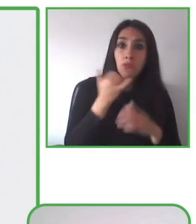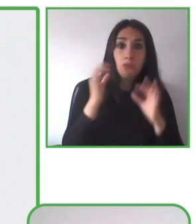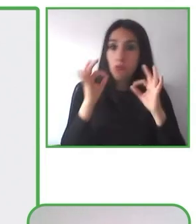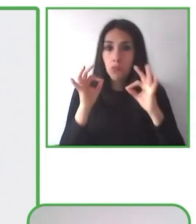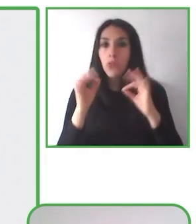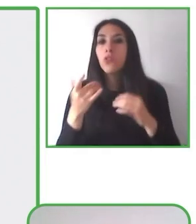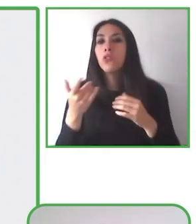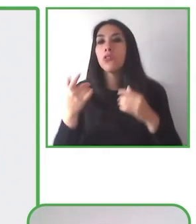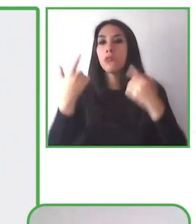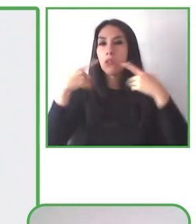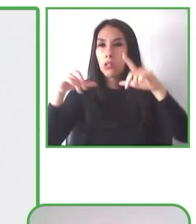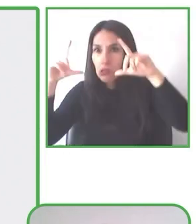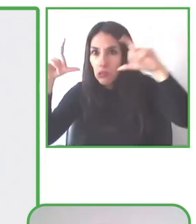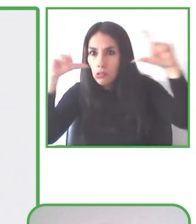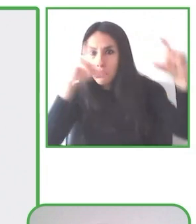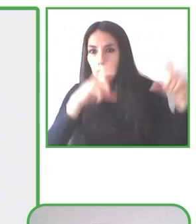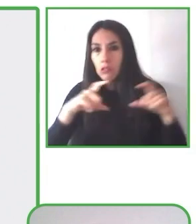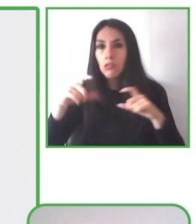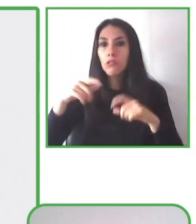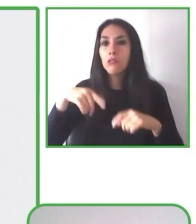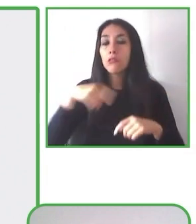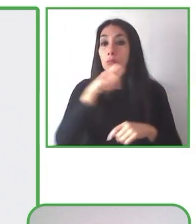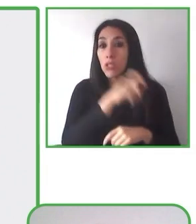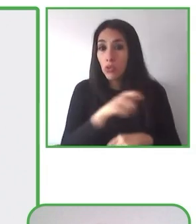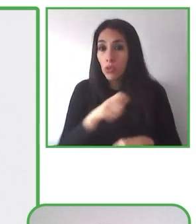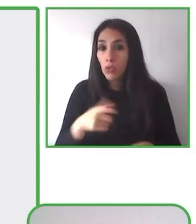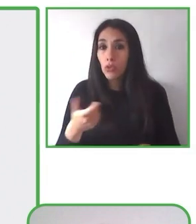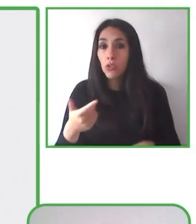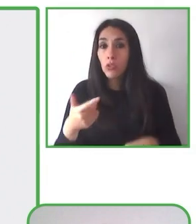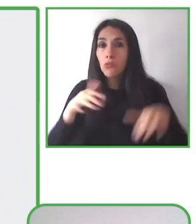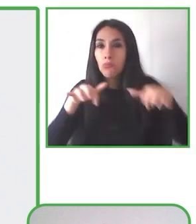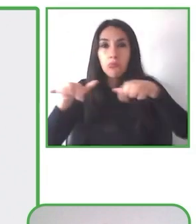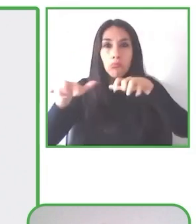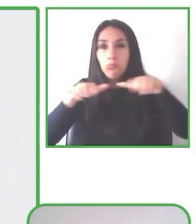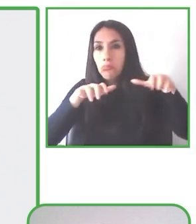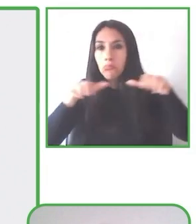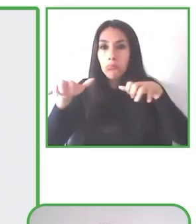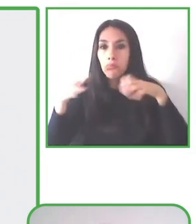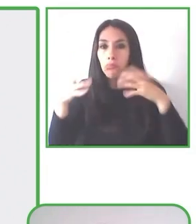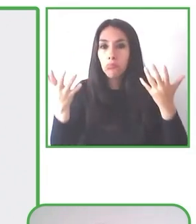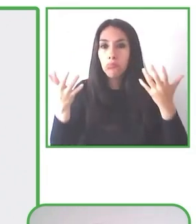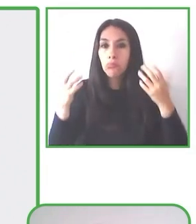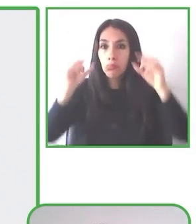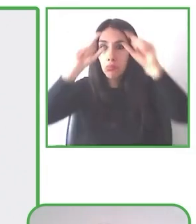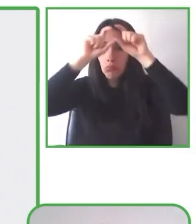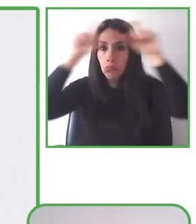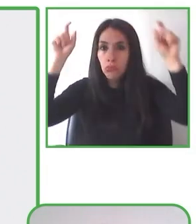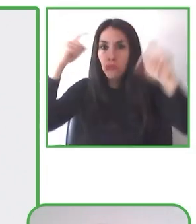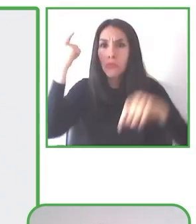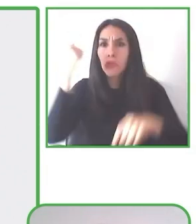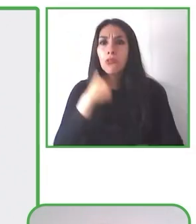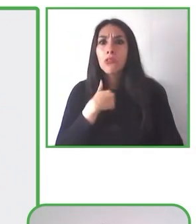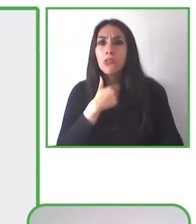capacitaciones al personal para implementar el programa, es decir, generamos competencia